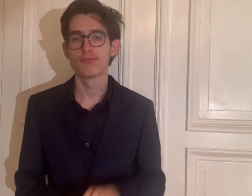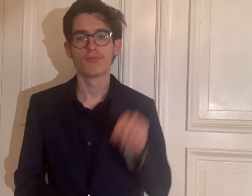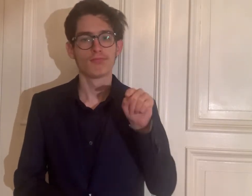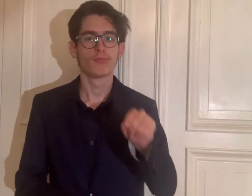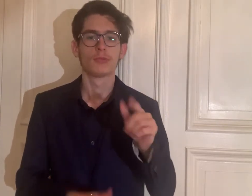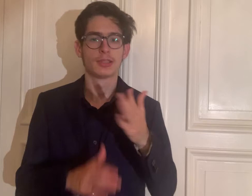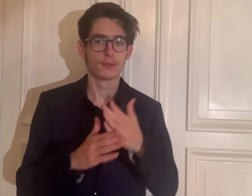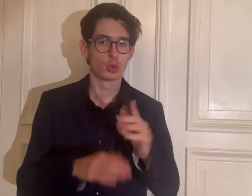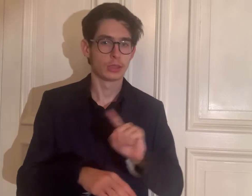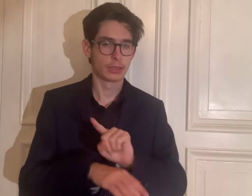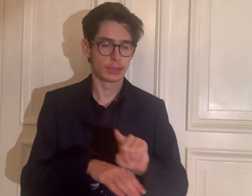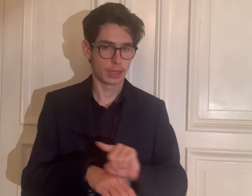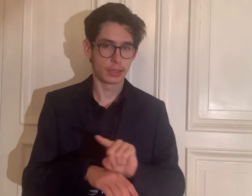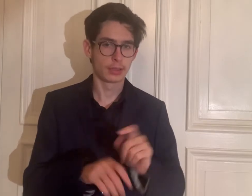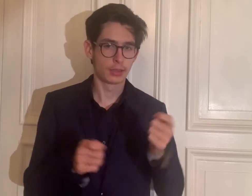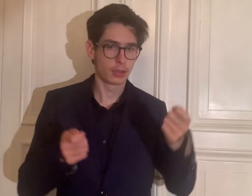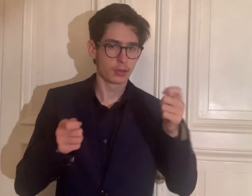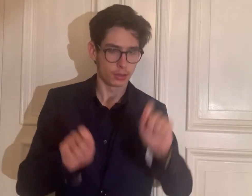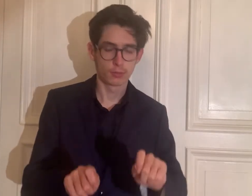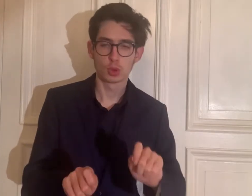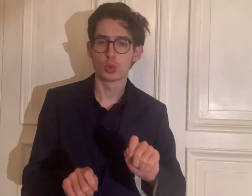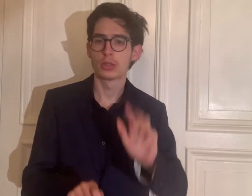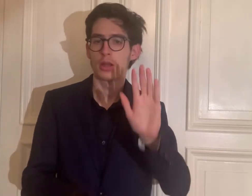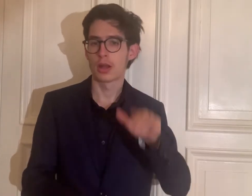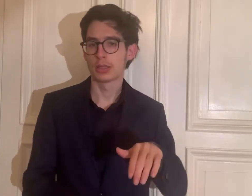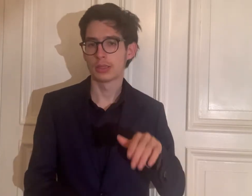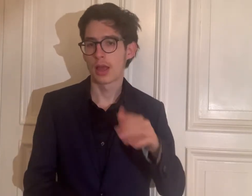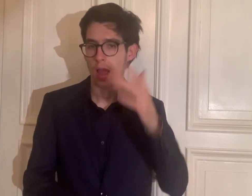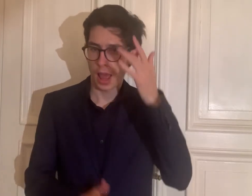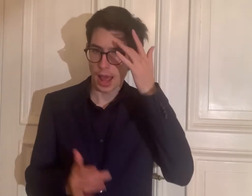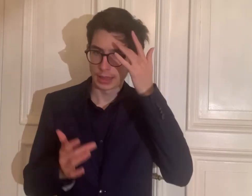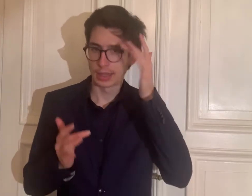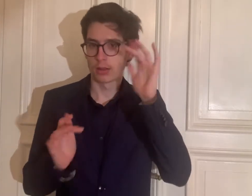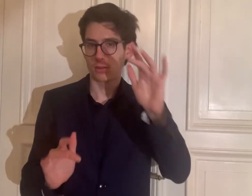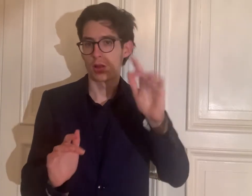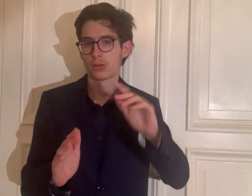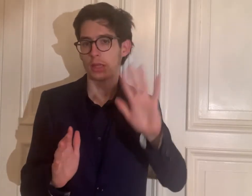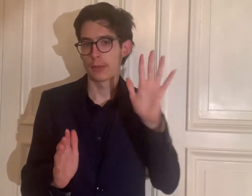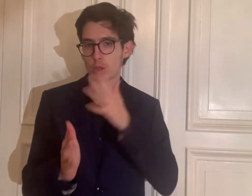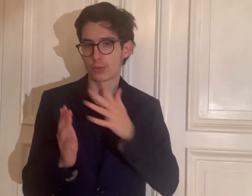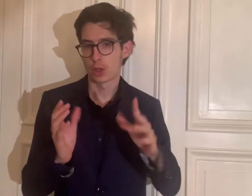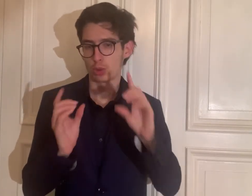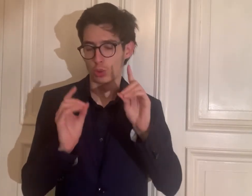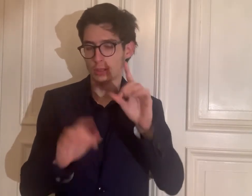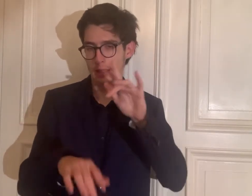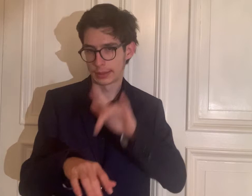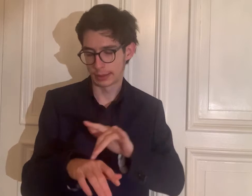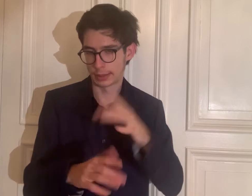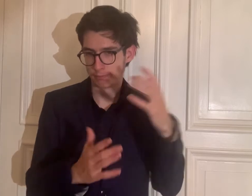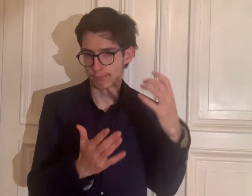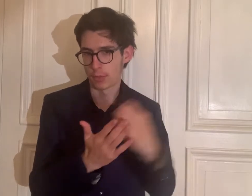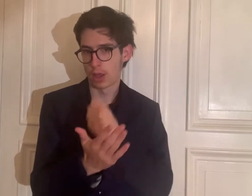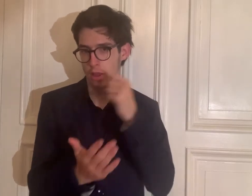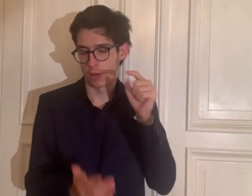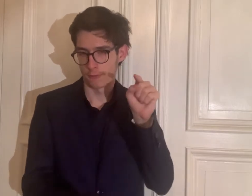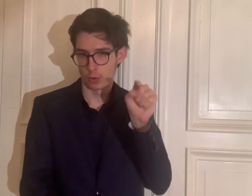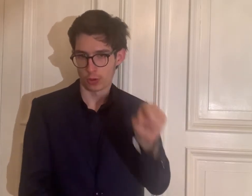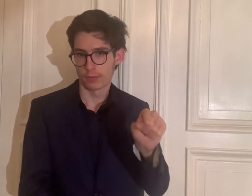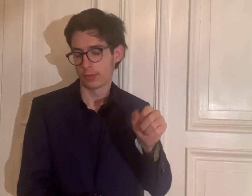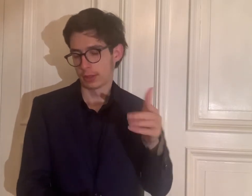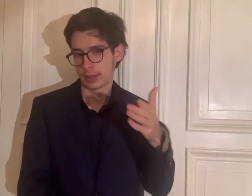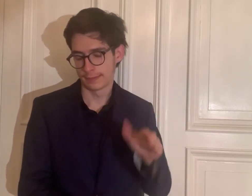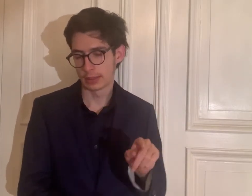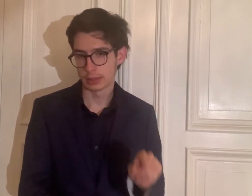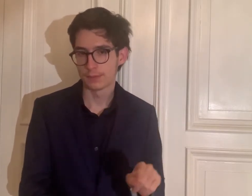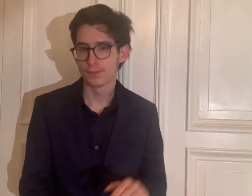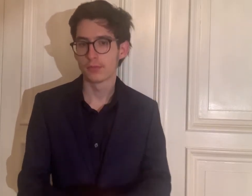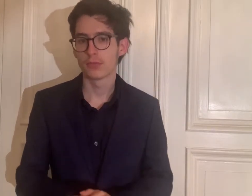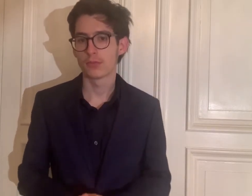Sie hat in der Zwischenzeit einen Abschluss als „anerkannte Gebärdensprachdozentin“ erworben.